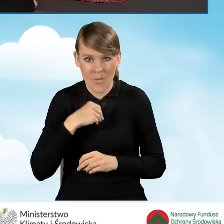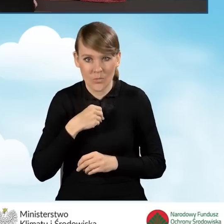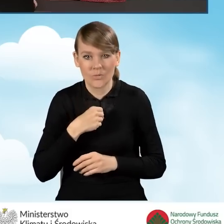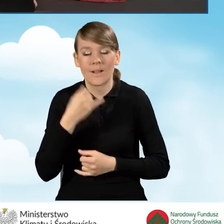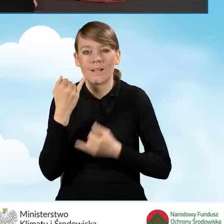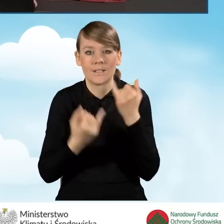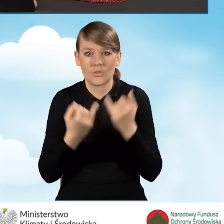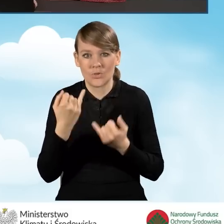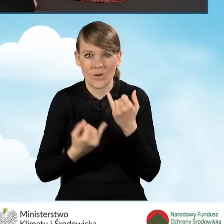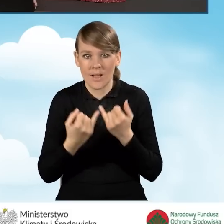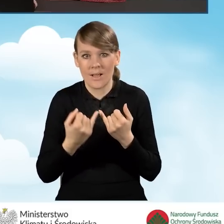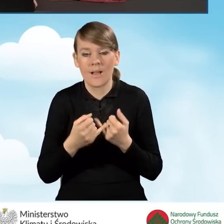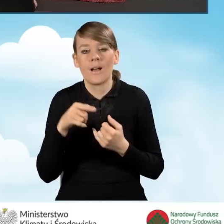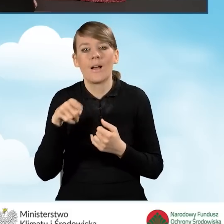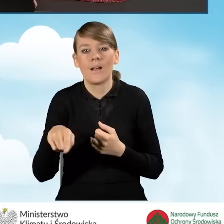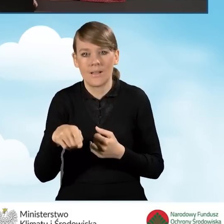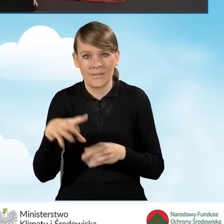jeżeli dla tego lokalu wyodrębniona jest księga wieczysta.